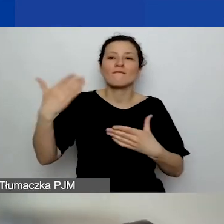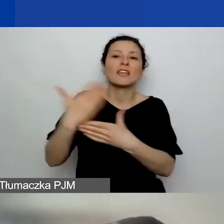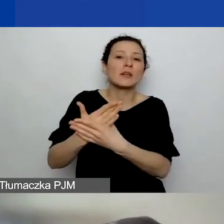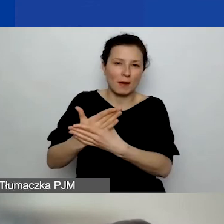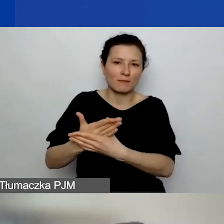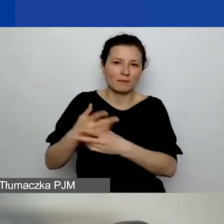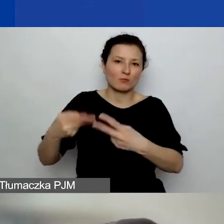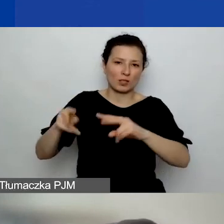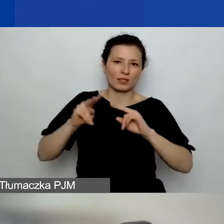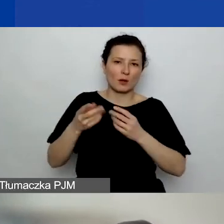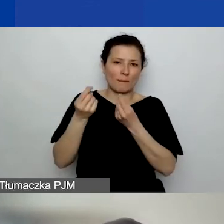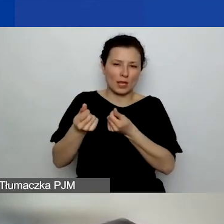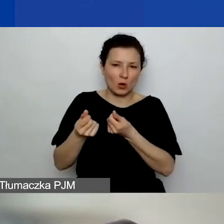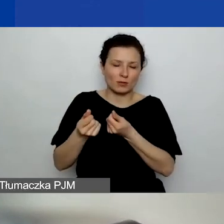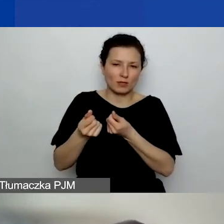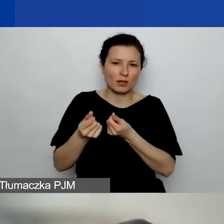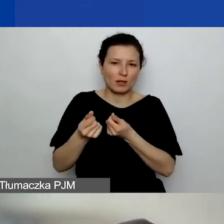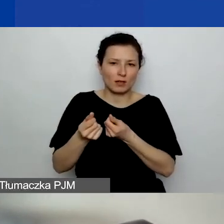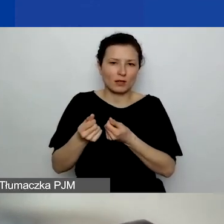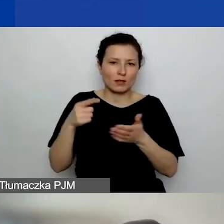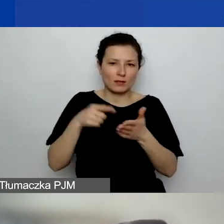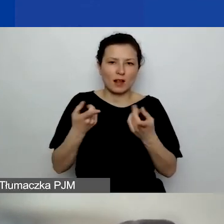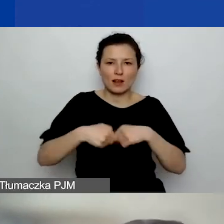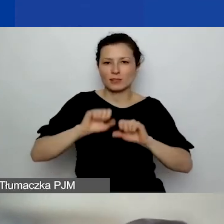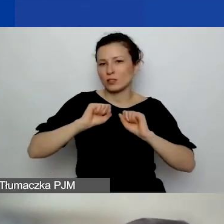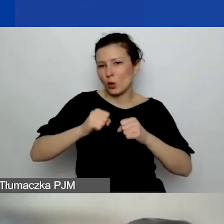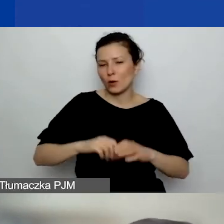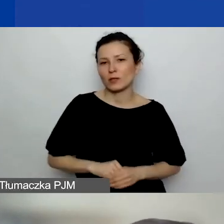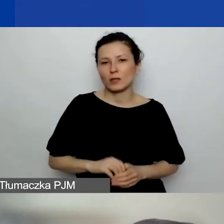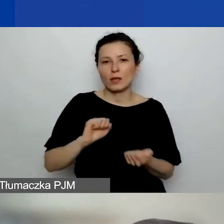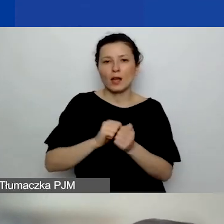które przyznają jakieś formy dofinansowania czy w ramach własnych konkursów grantowych,